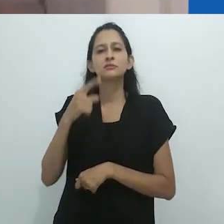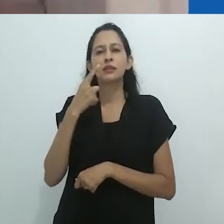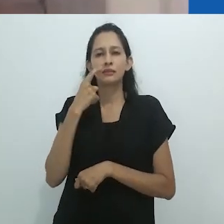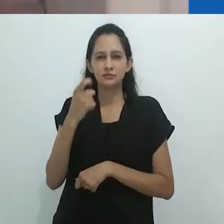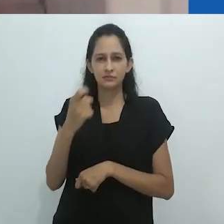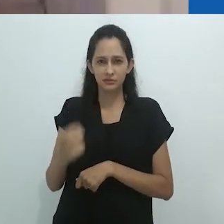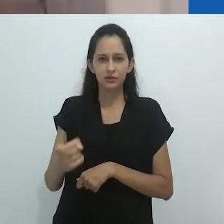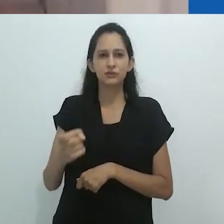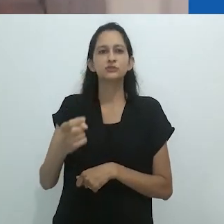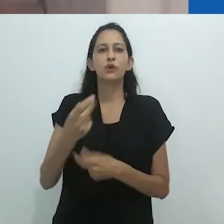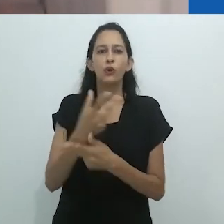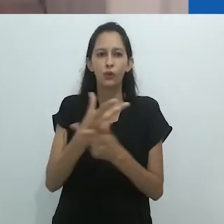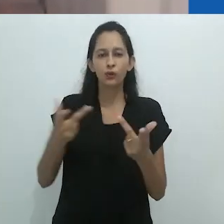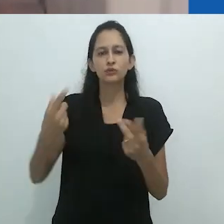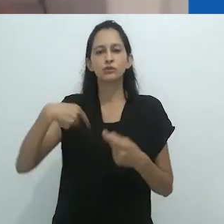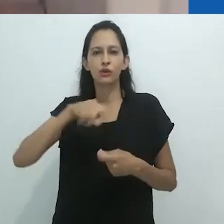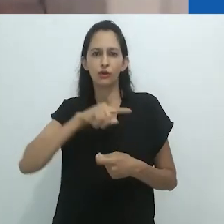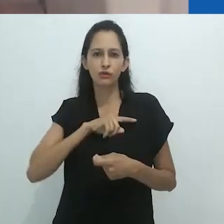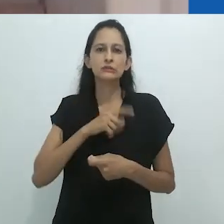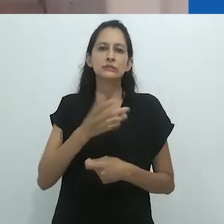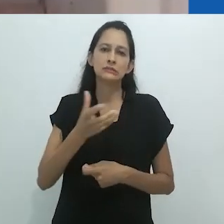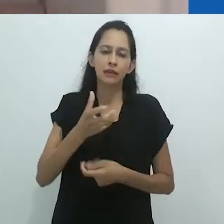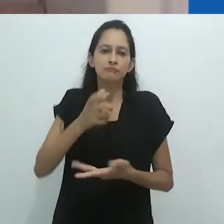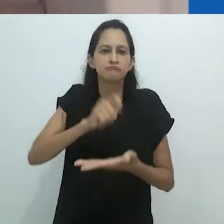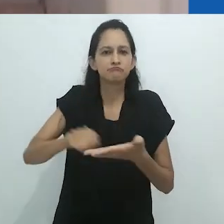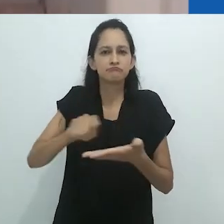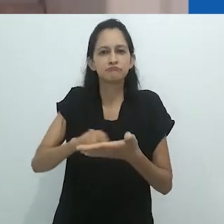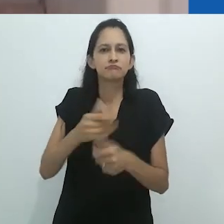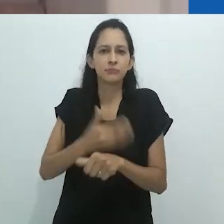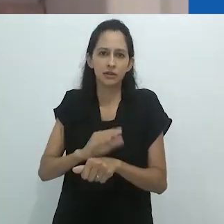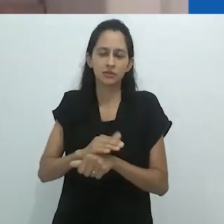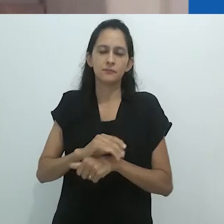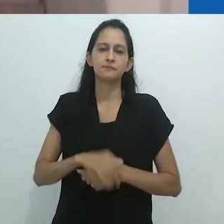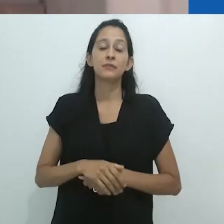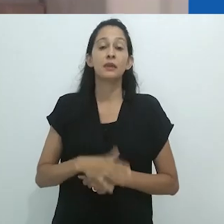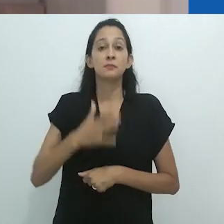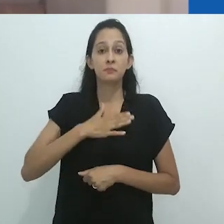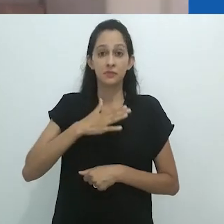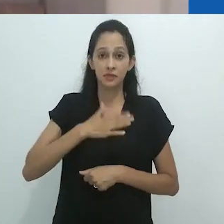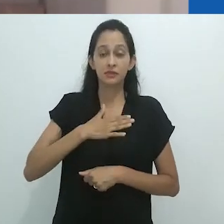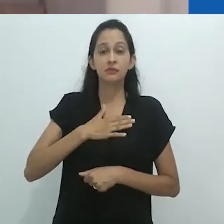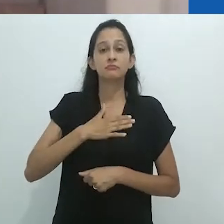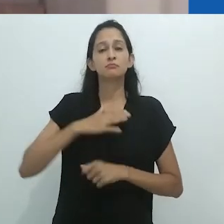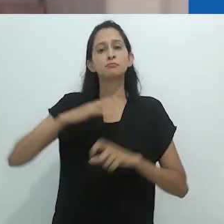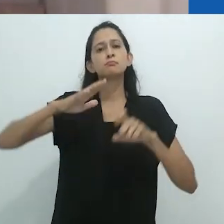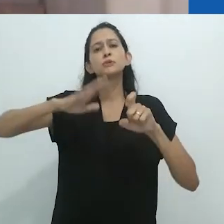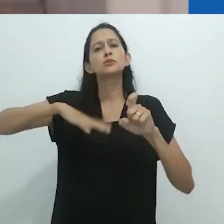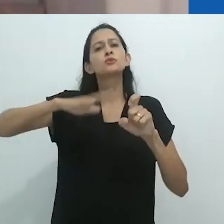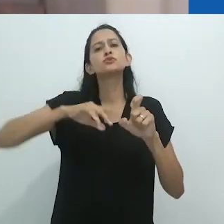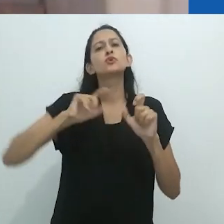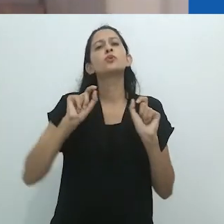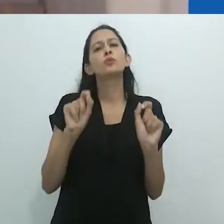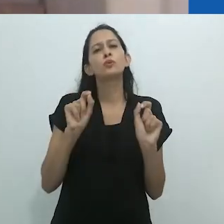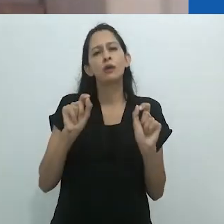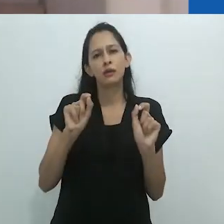Então, minha mitologia seria essa: o que eu chamo de faculdade mimética que é, se preferir,